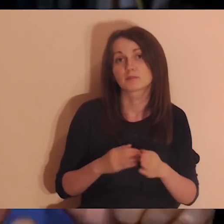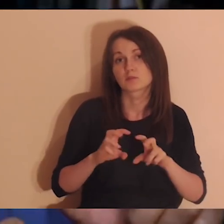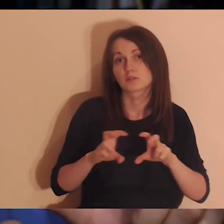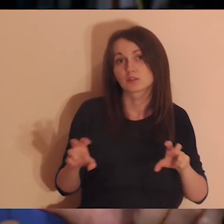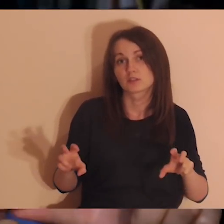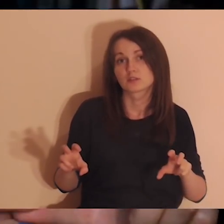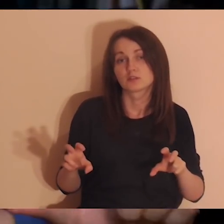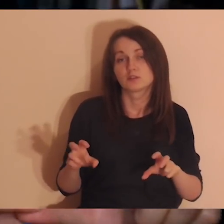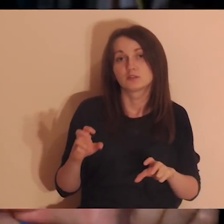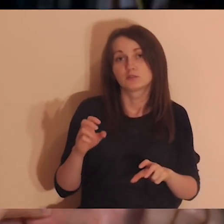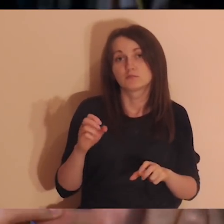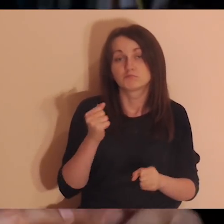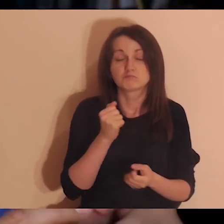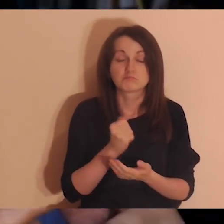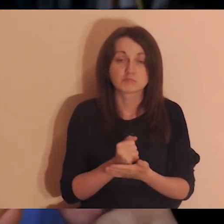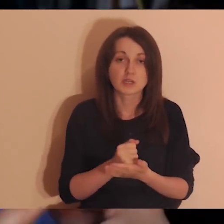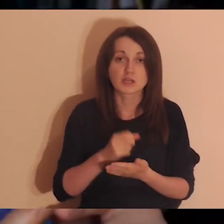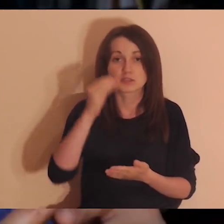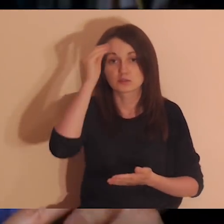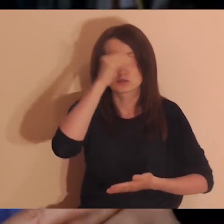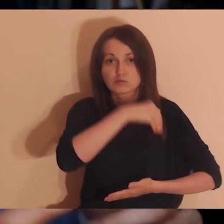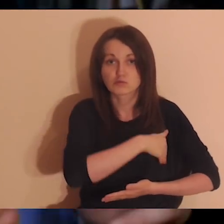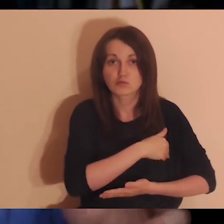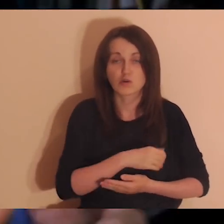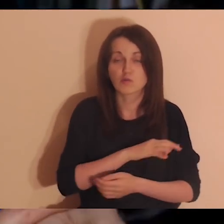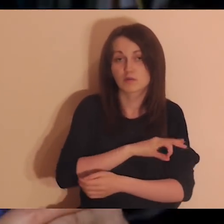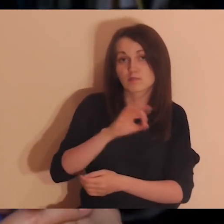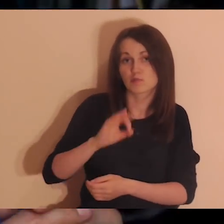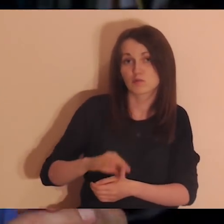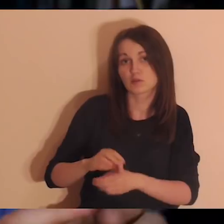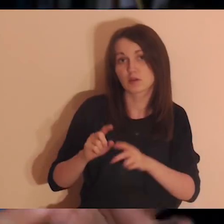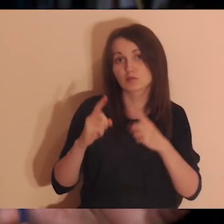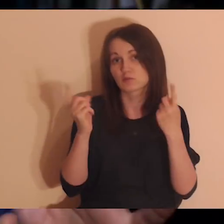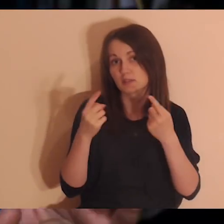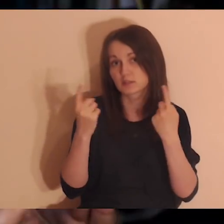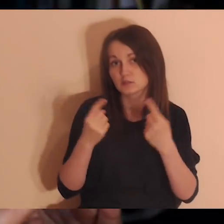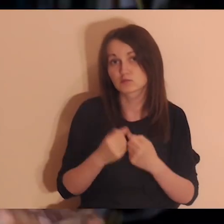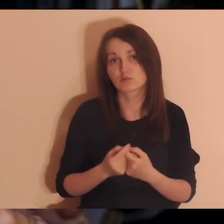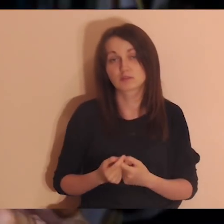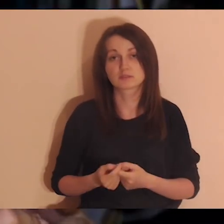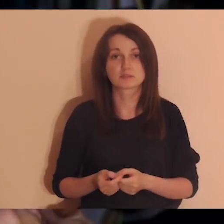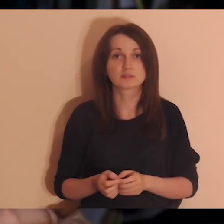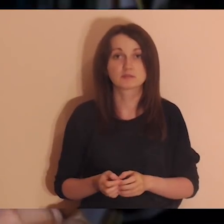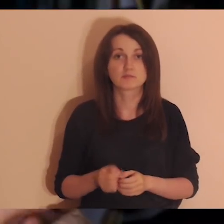Z czasów szkoły, pracy, projektów, z czasów jakichś wydarzeń w życiu.